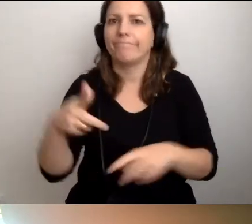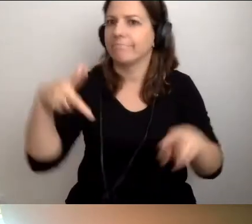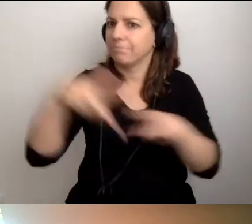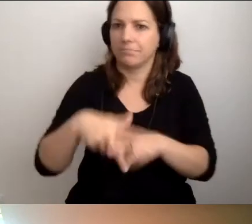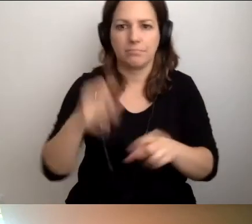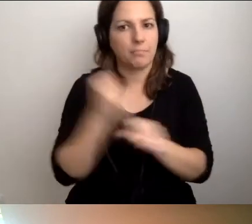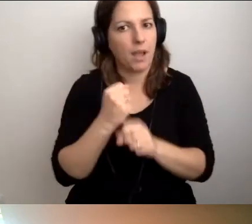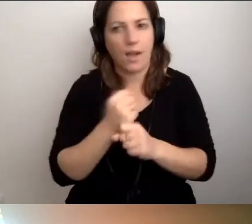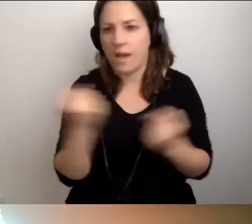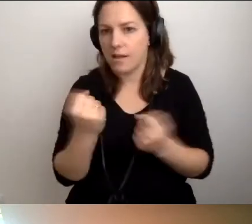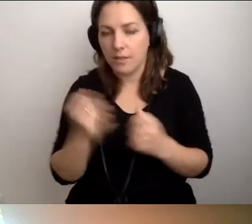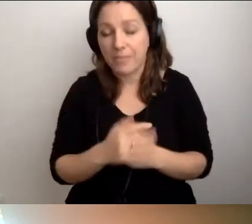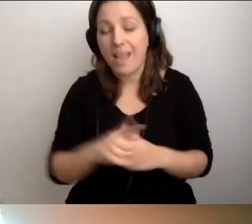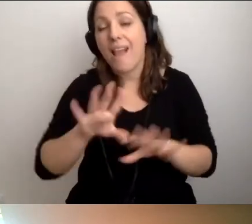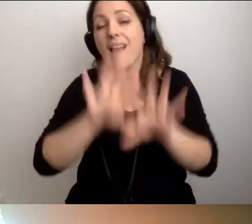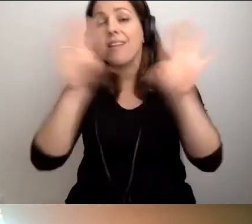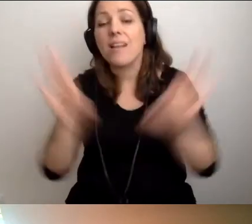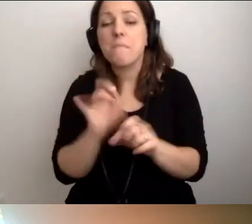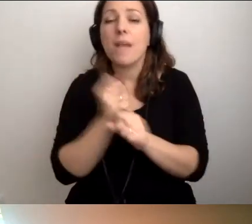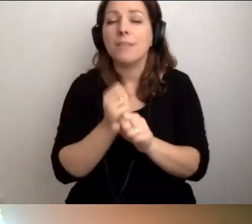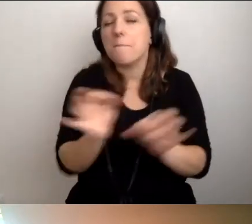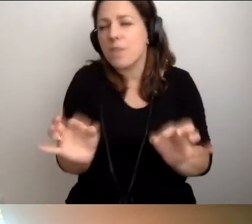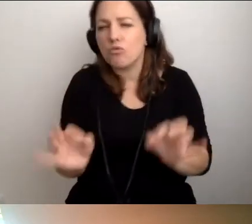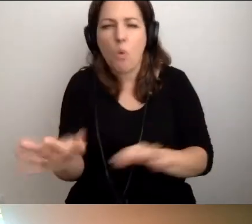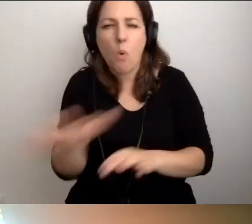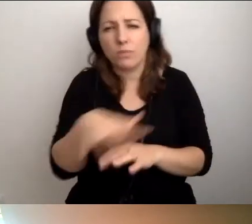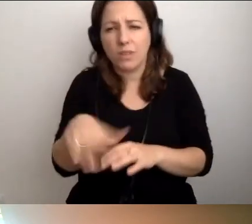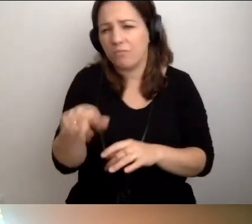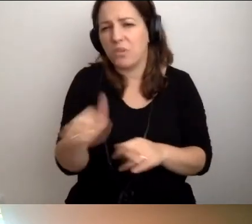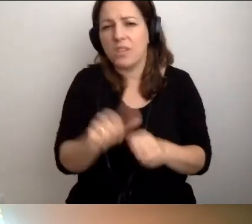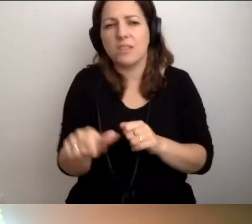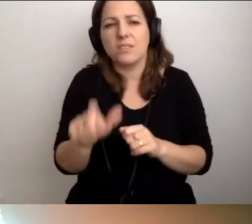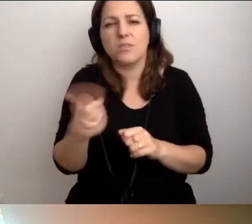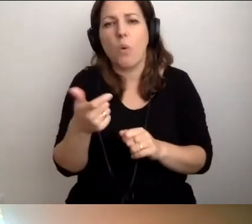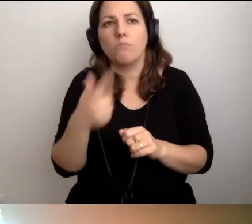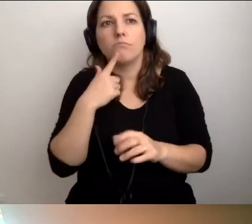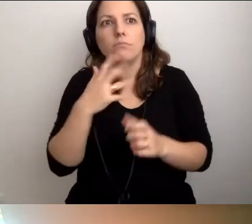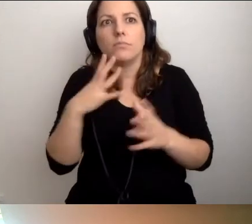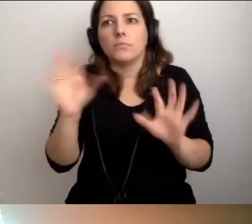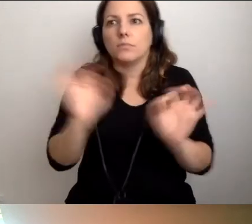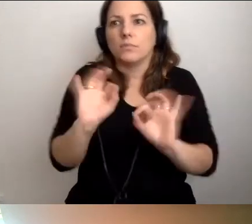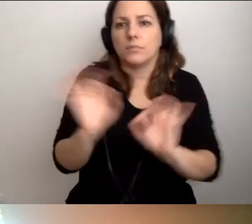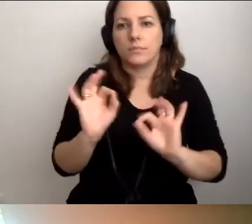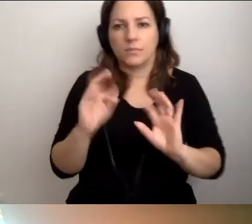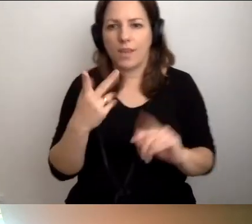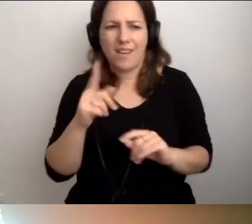Ale w pracy bieżącej to nie jest coś, co powinno przerażać. To jest w zasięgu każdej osoby.